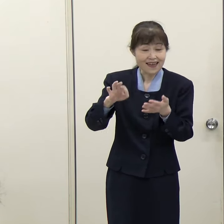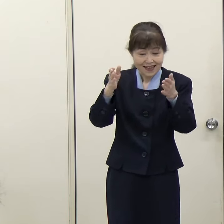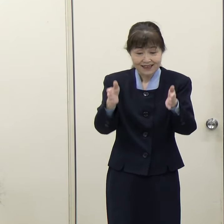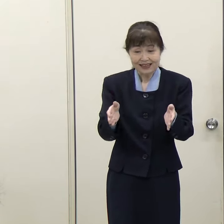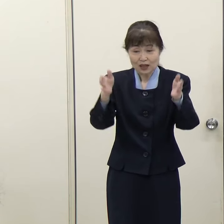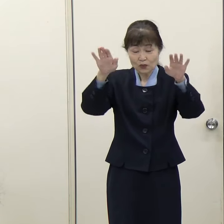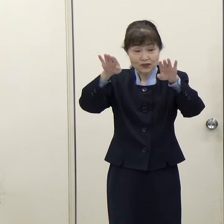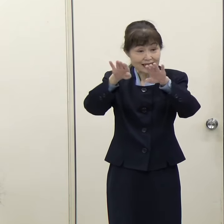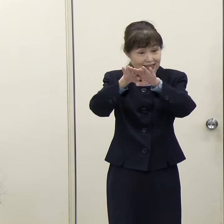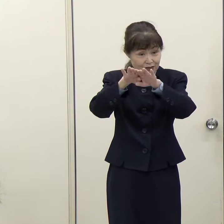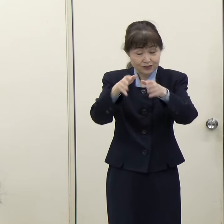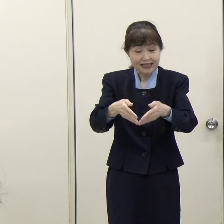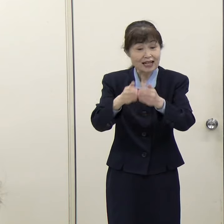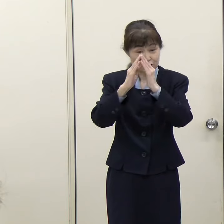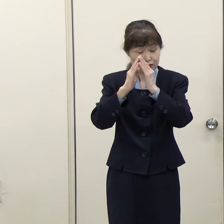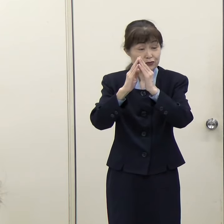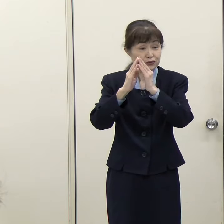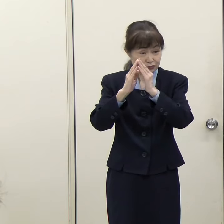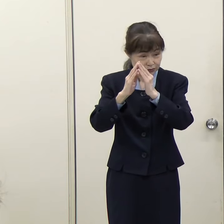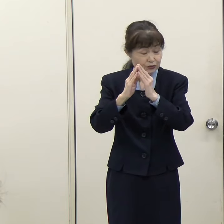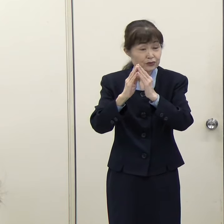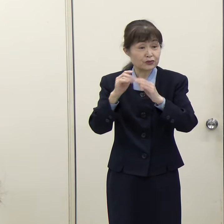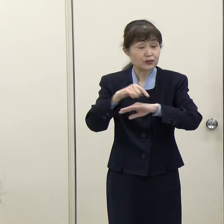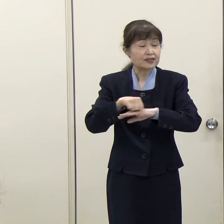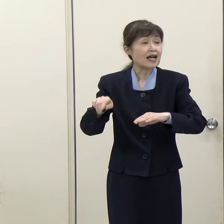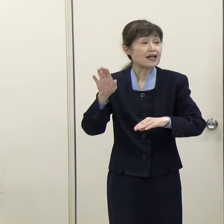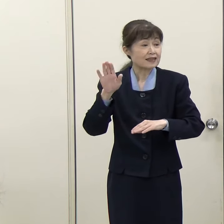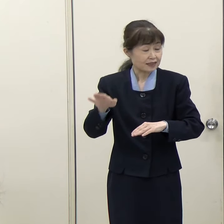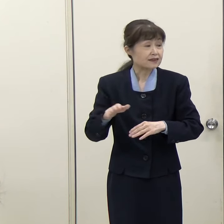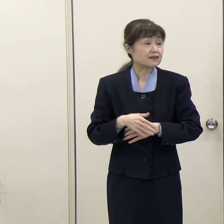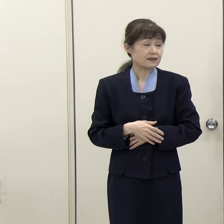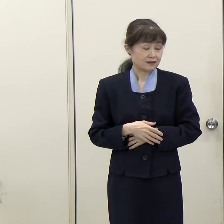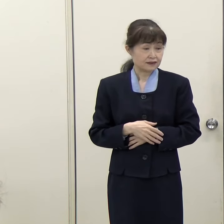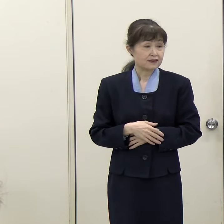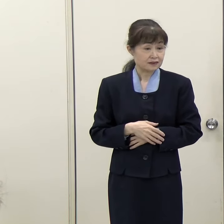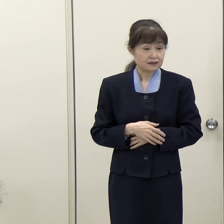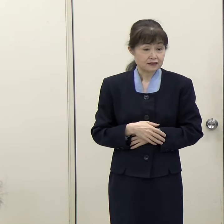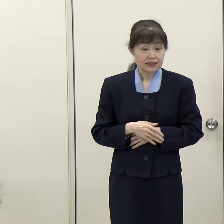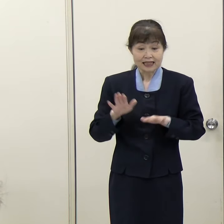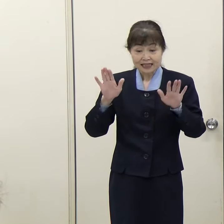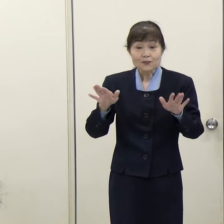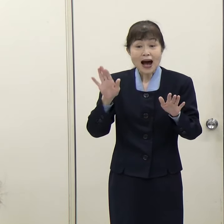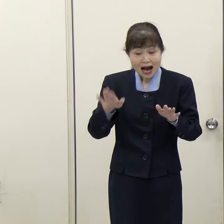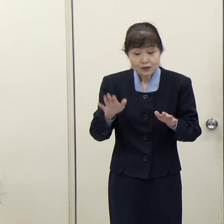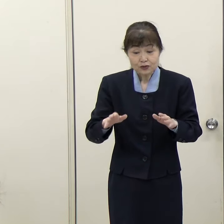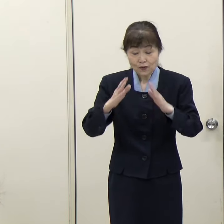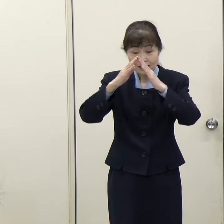（西日本新聞）既存の建物は取り壊すということでよろしいですね。 （知事）もちろんそのとおりです。